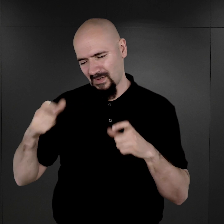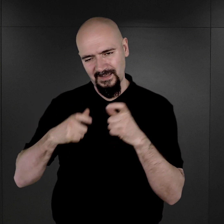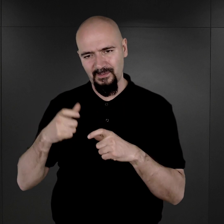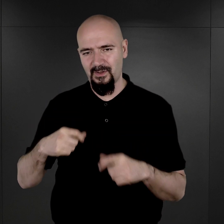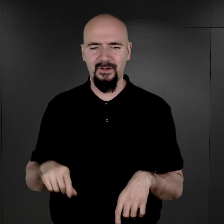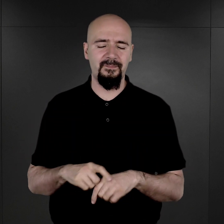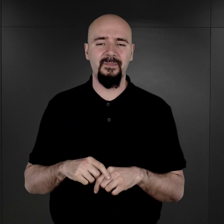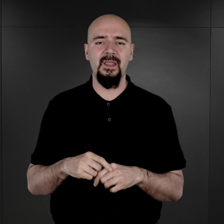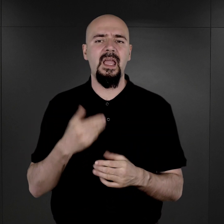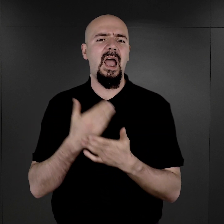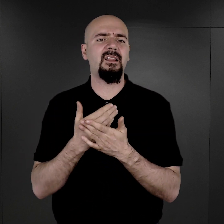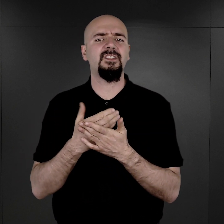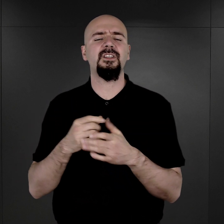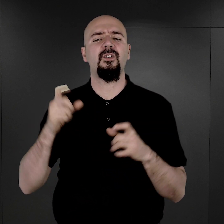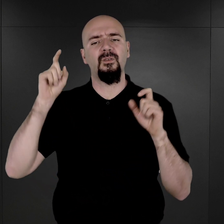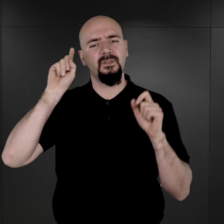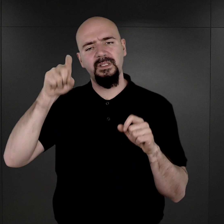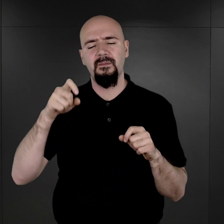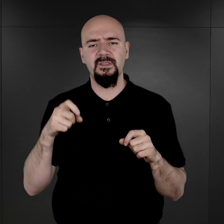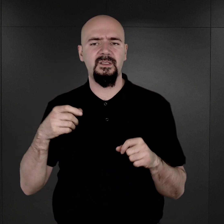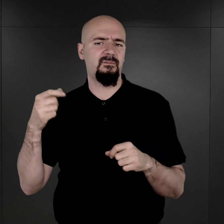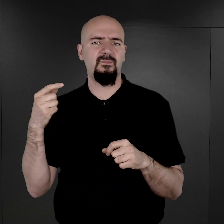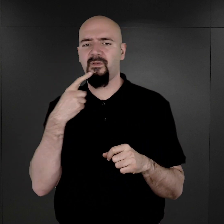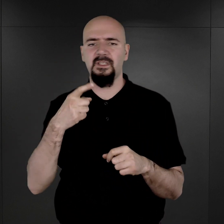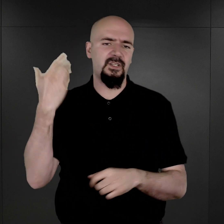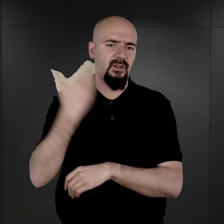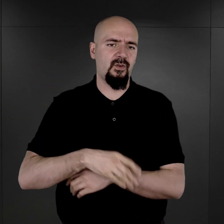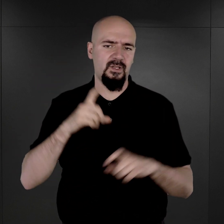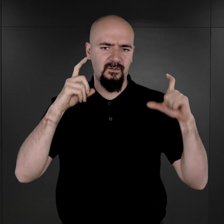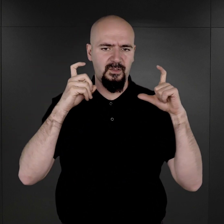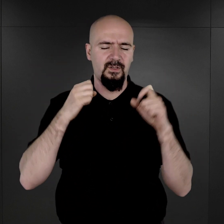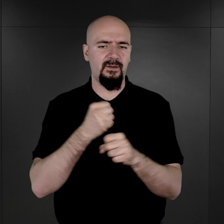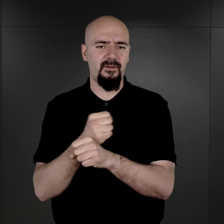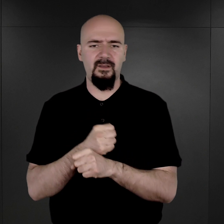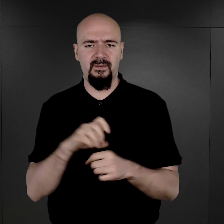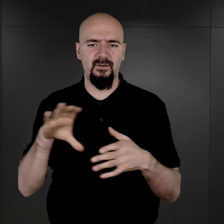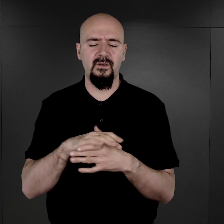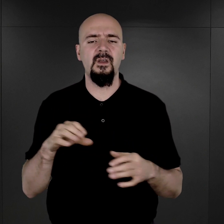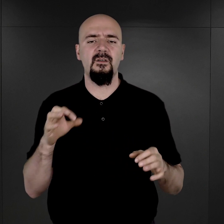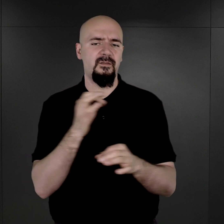Dlaczego Niemcy nakazali zaprzestania fotografowania więźniów w obozie Auschwitz?